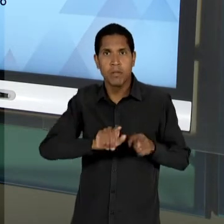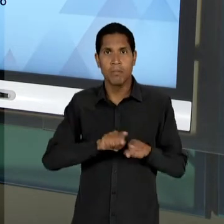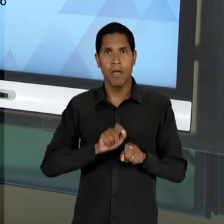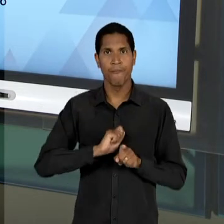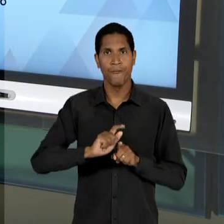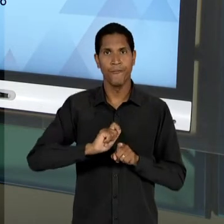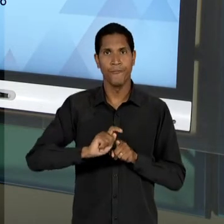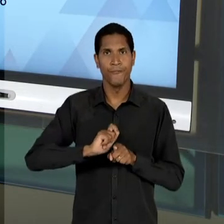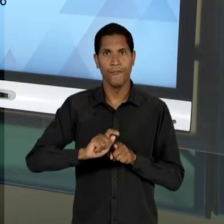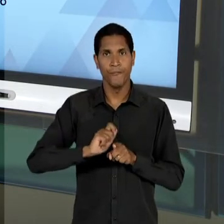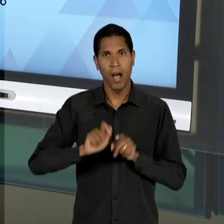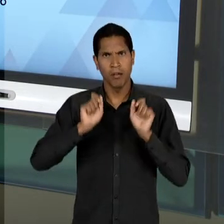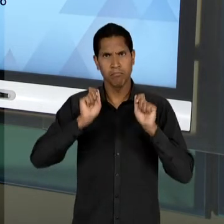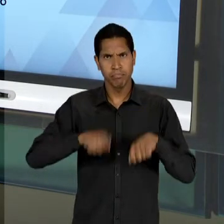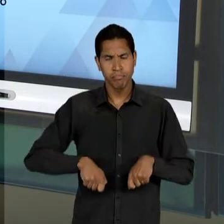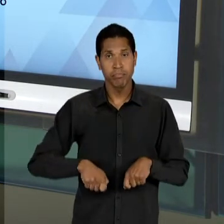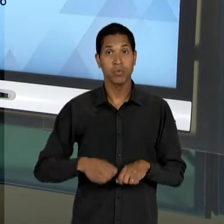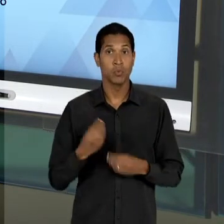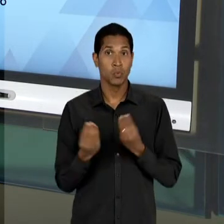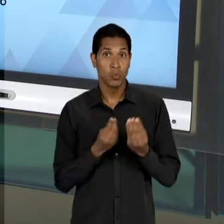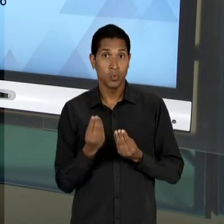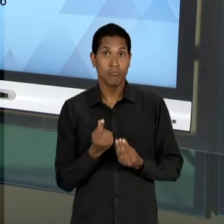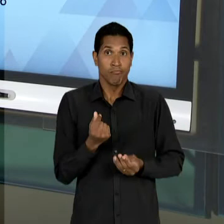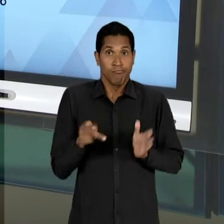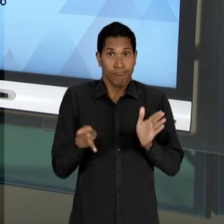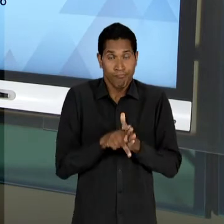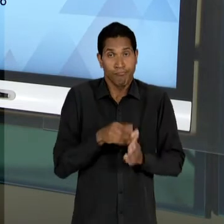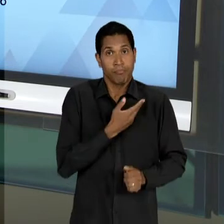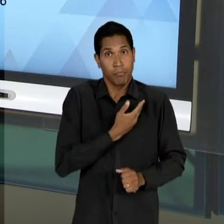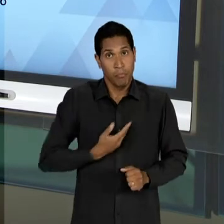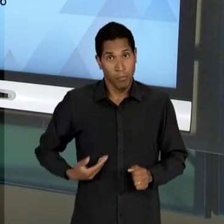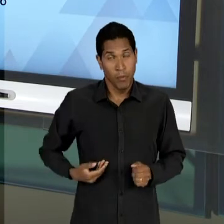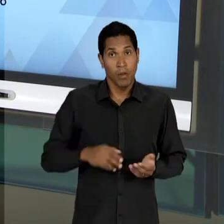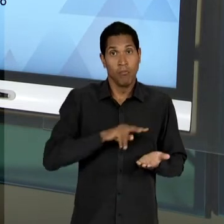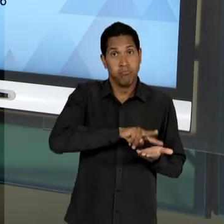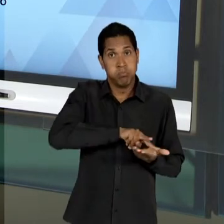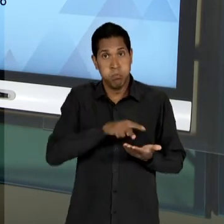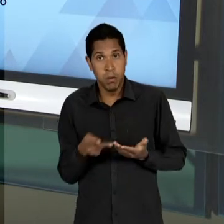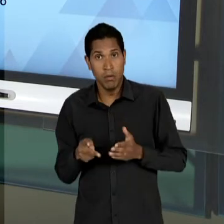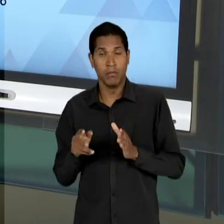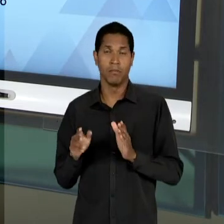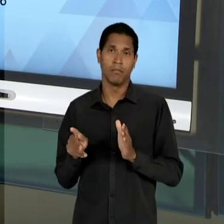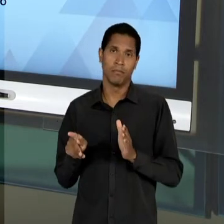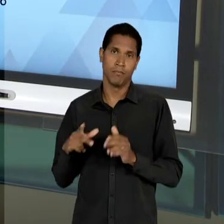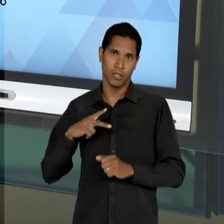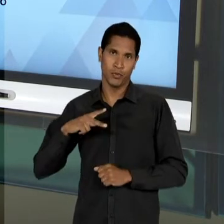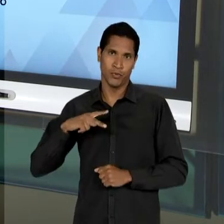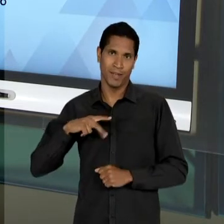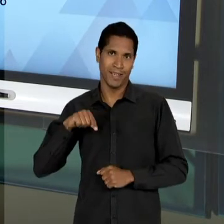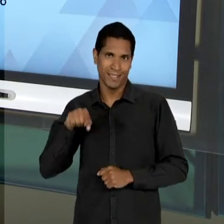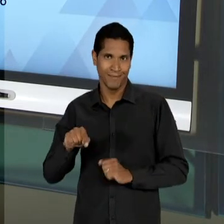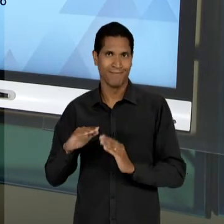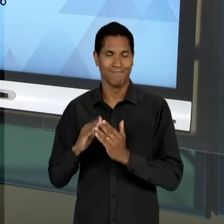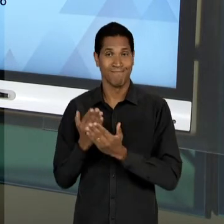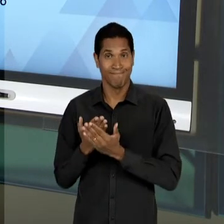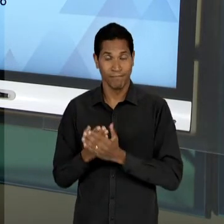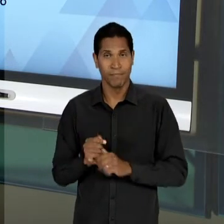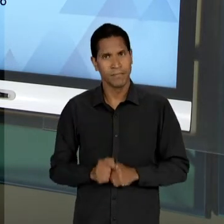RECURSOS PÚBLICOS PARA A INICIATIVA PRIVADA, ENTÃO HÁ UMA CONFUSÃO CONCEITUAL AQUI NA LEITURA